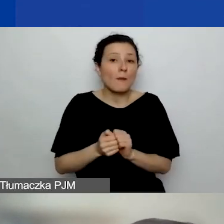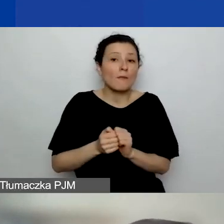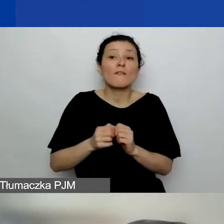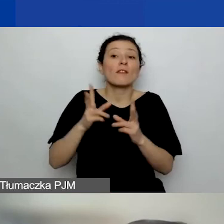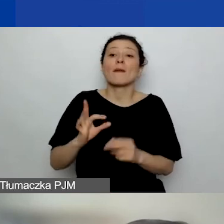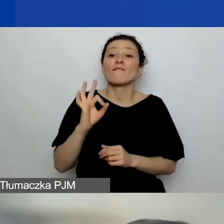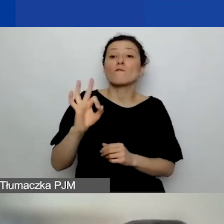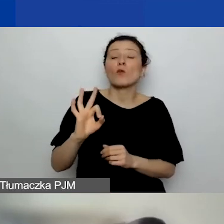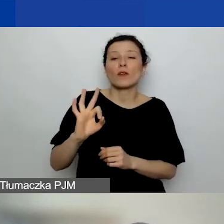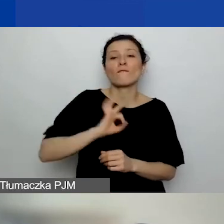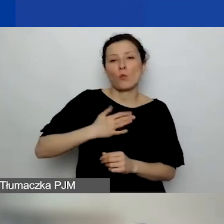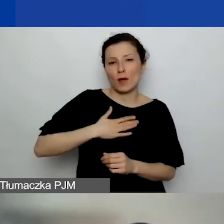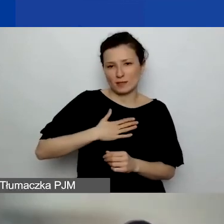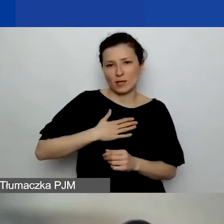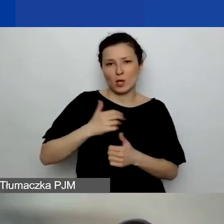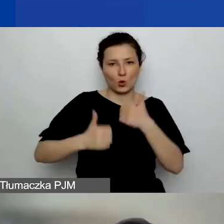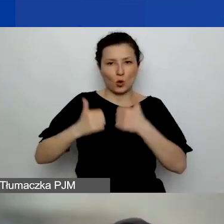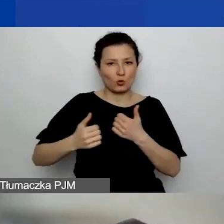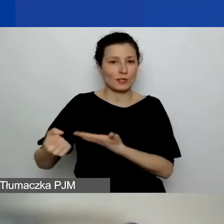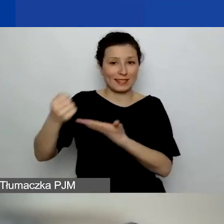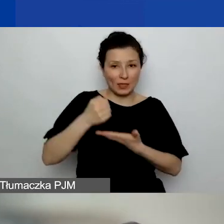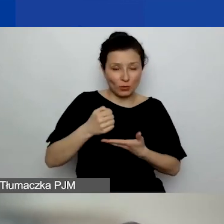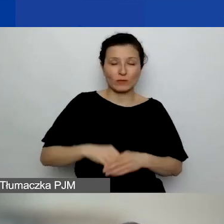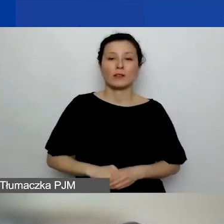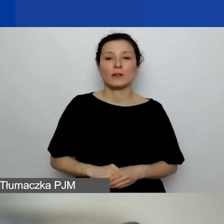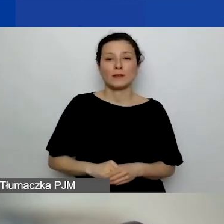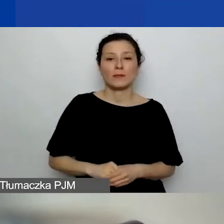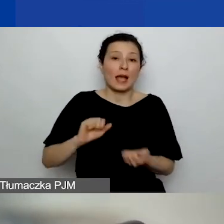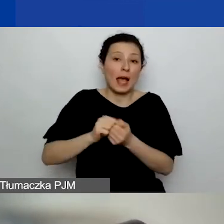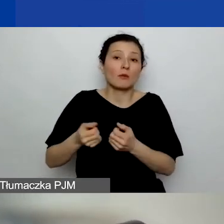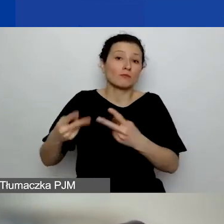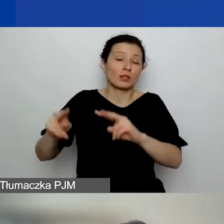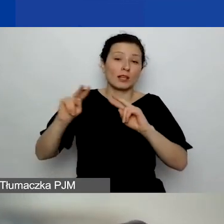czy po prostu jakiś rodzaj takiej darowizny. No to oczywiście.